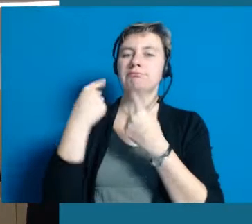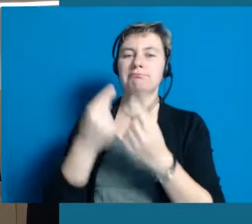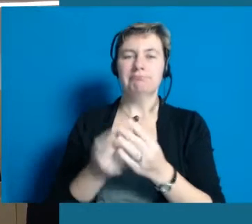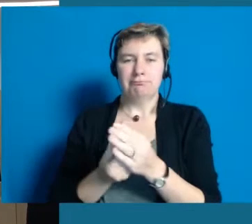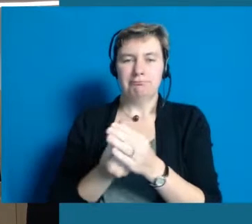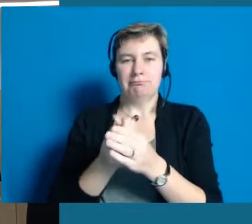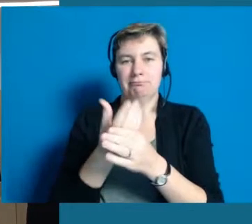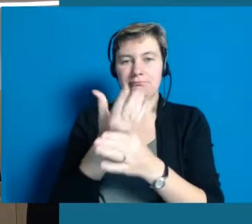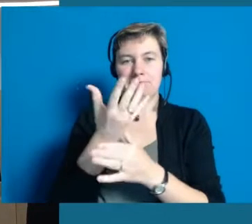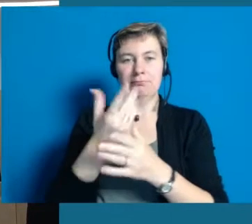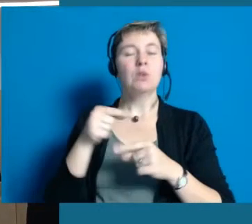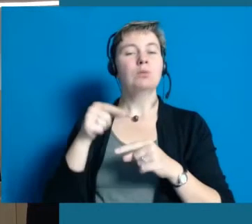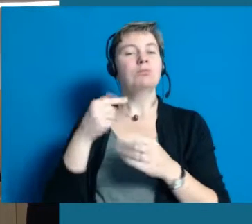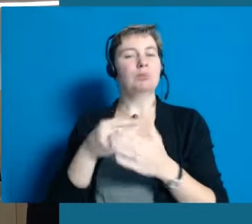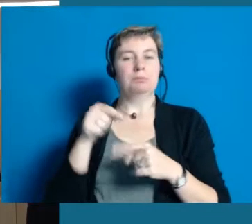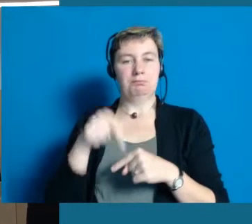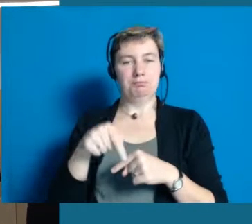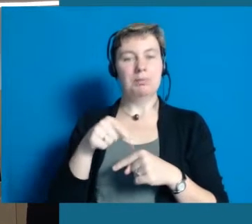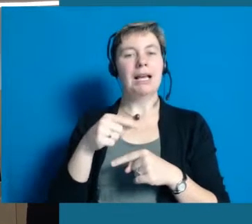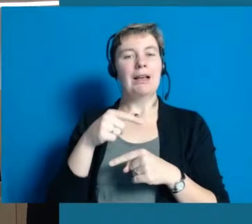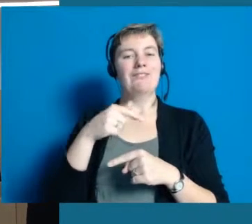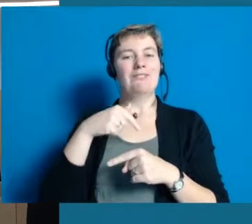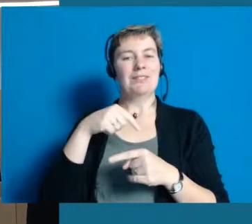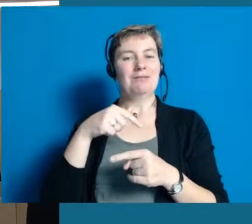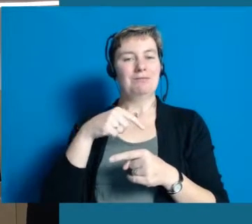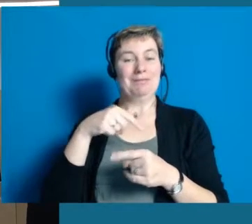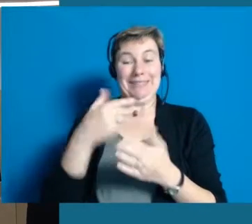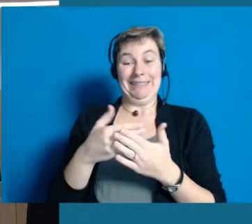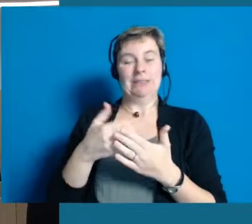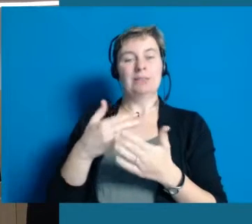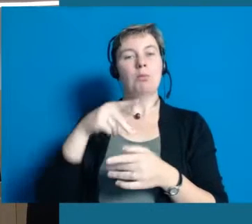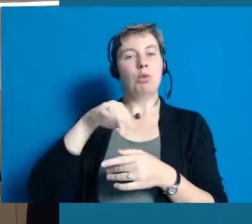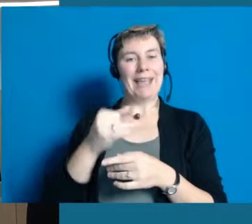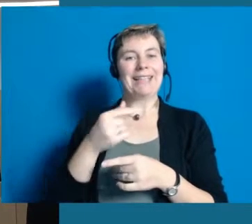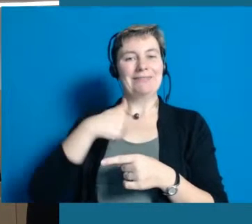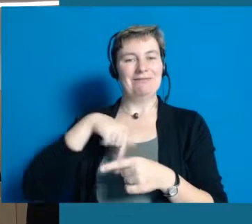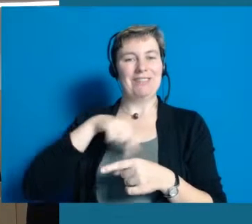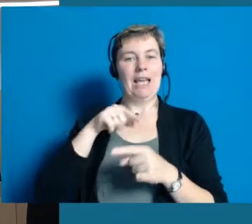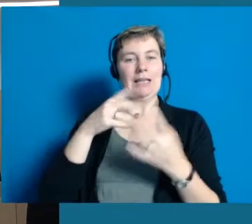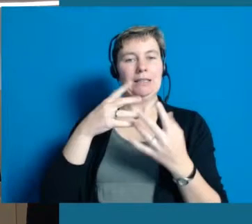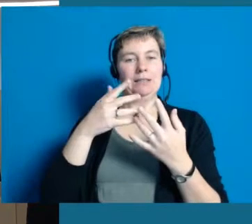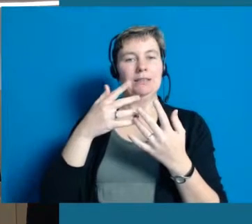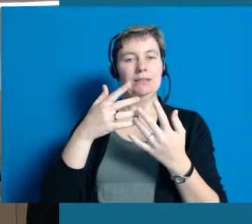die wir zum Beispiel, wenn ich da an unser heutiges Projekt denke, das wir eine Modellregion sind für die Inklusion,